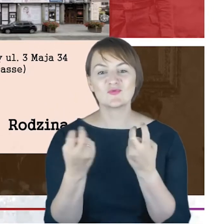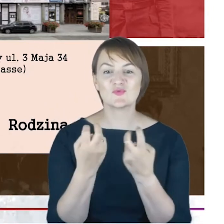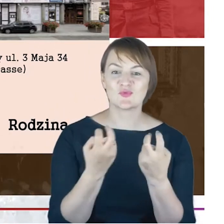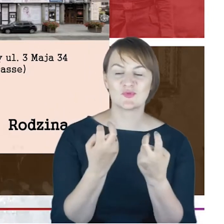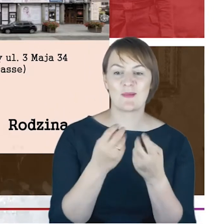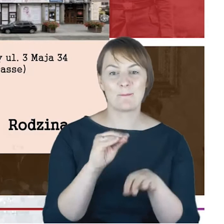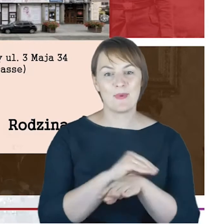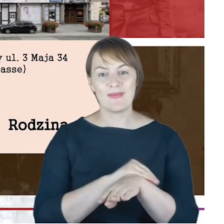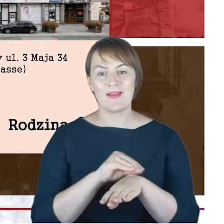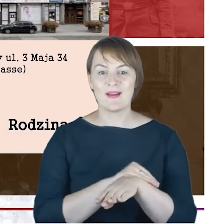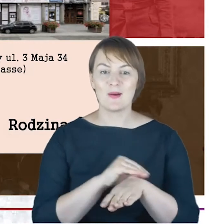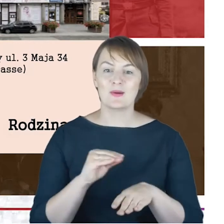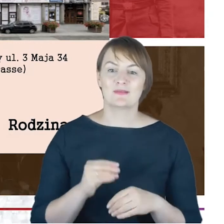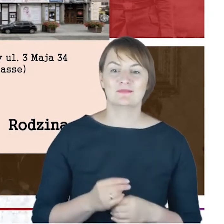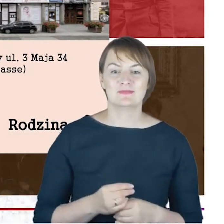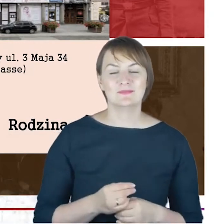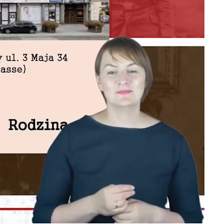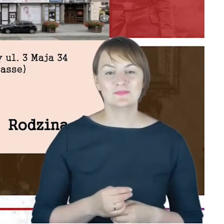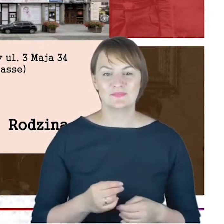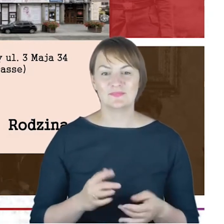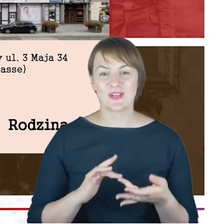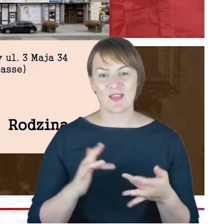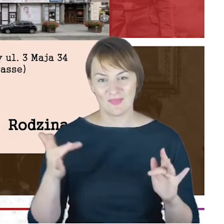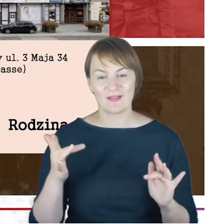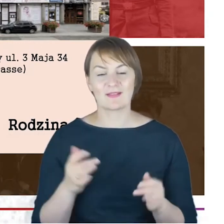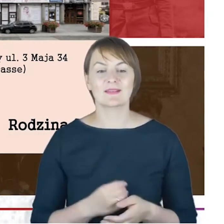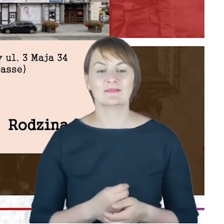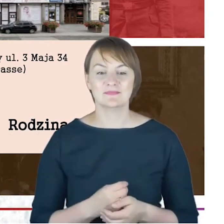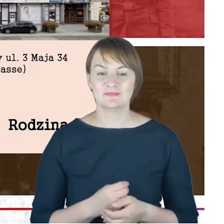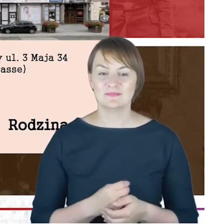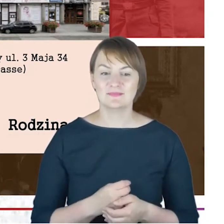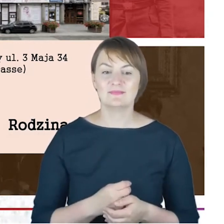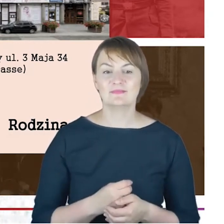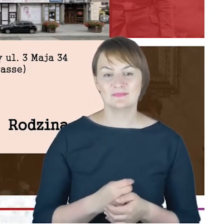obszarach internetowych zasobów archiwalnych i tutaj,